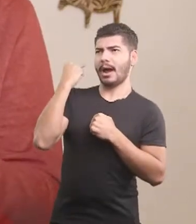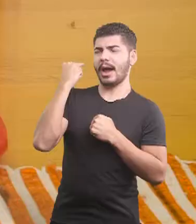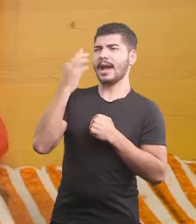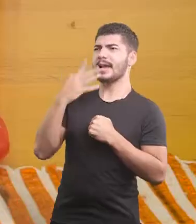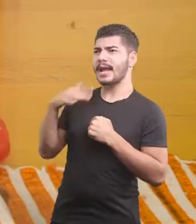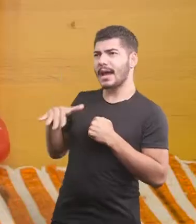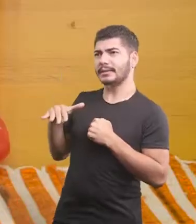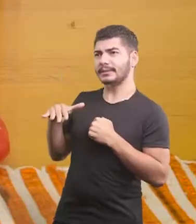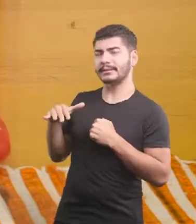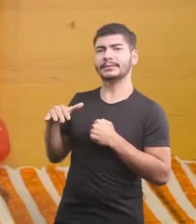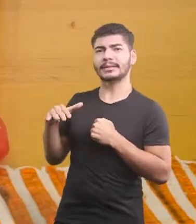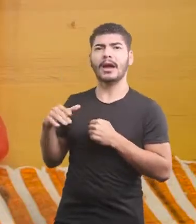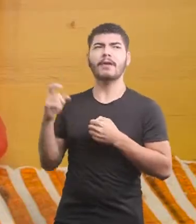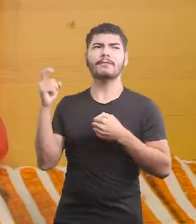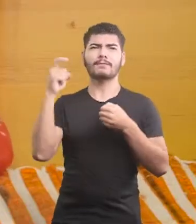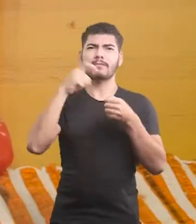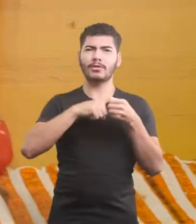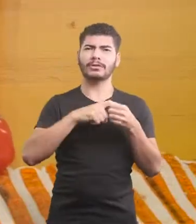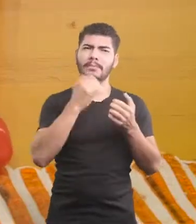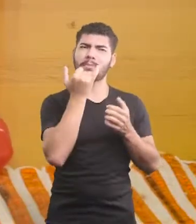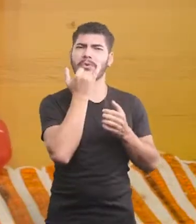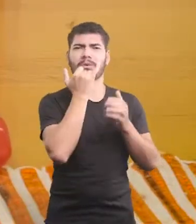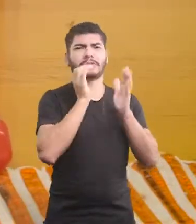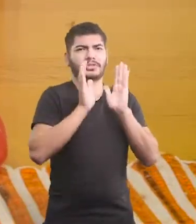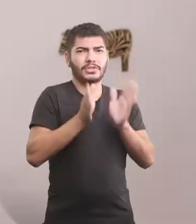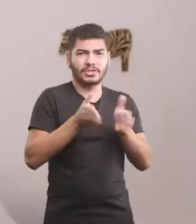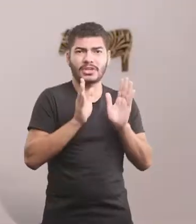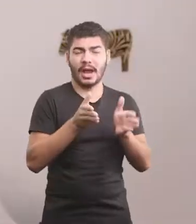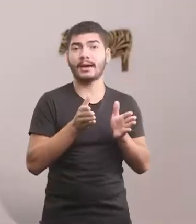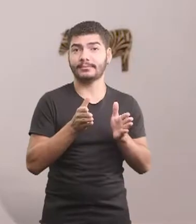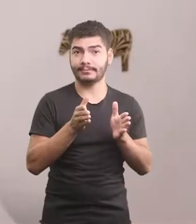Eita, já até perdoei o que me fizeram de mau.